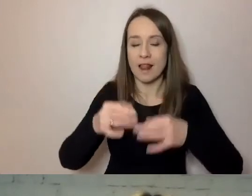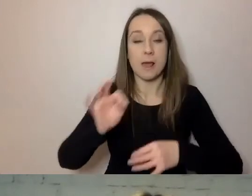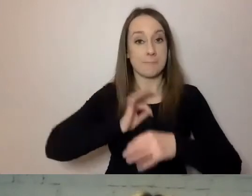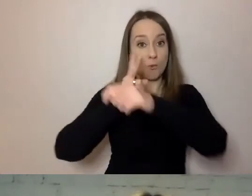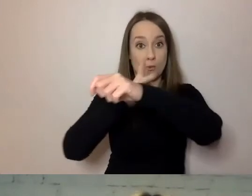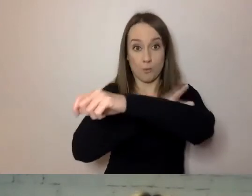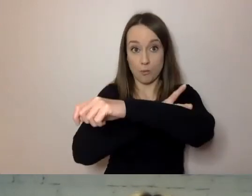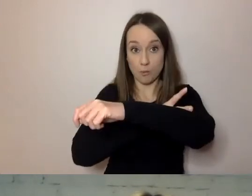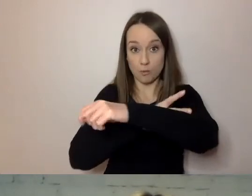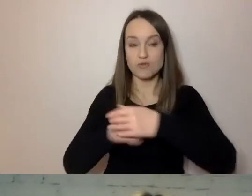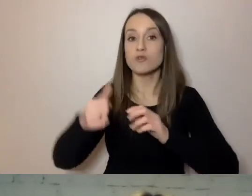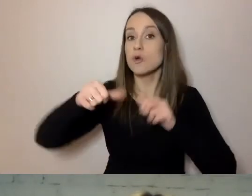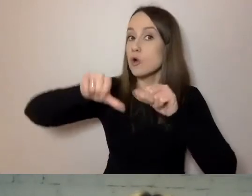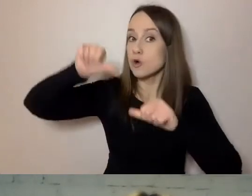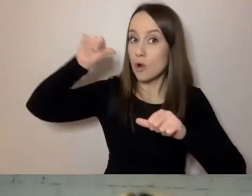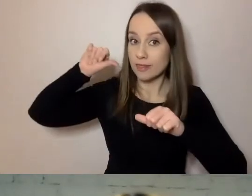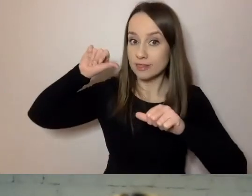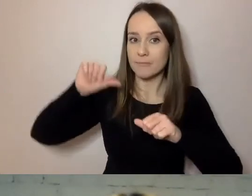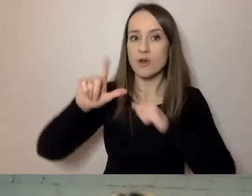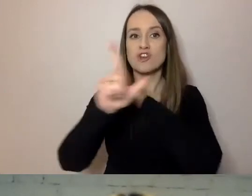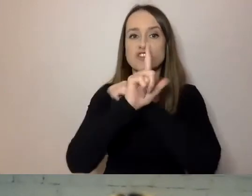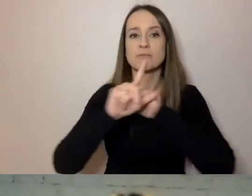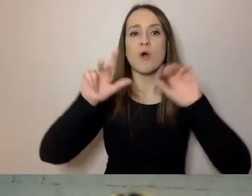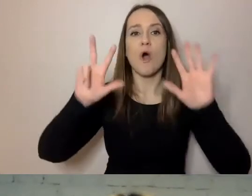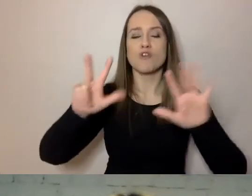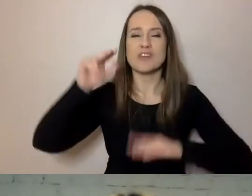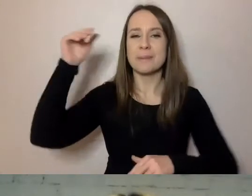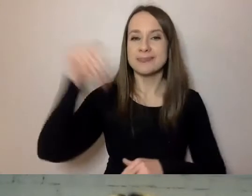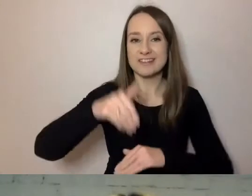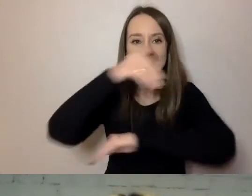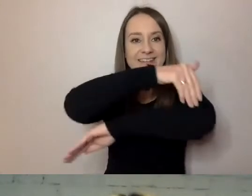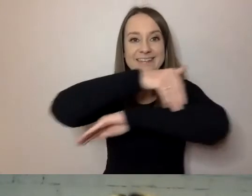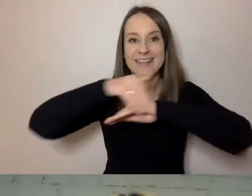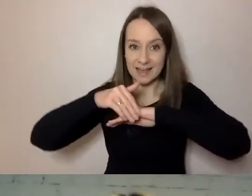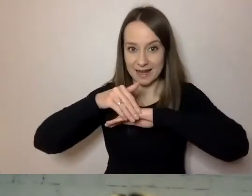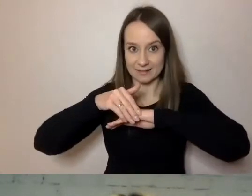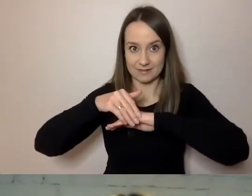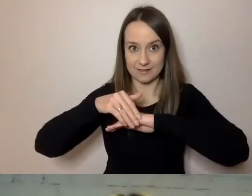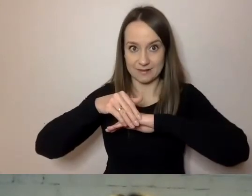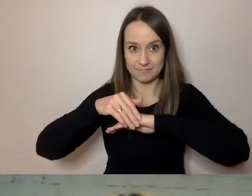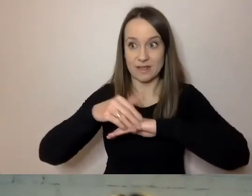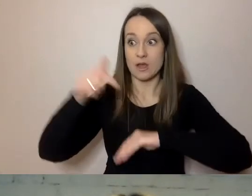w zeszłym roku 78 tys. osób z zagranicy było w Warszawie i okolicach.